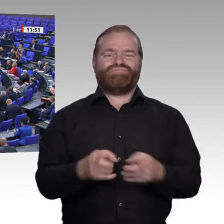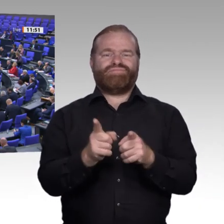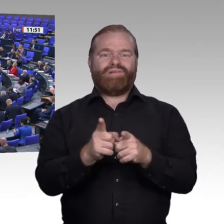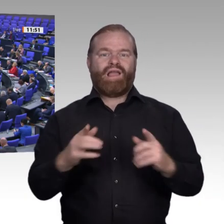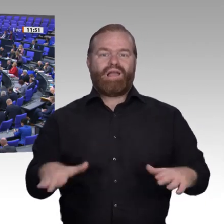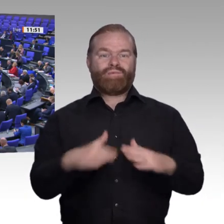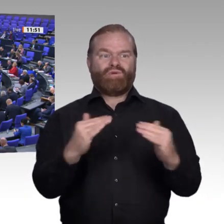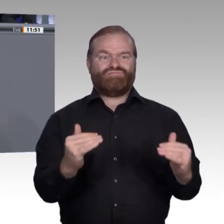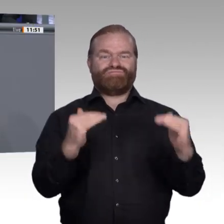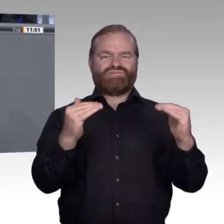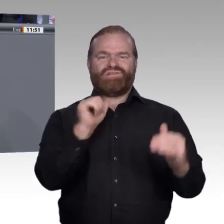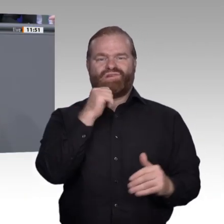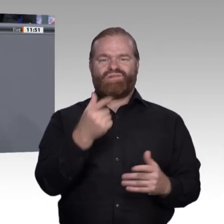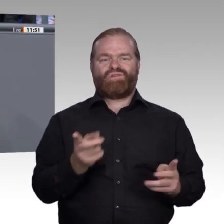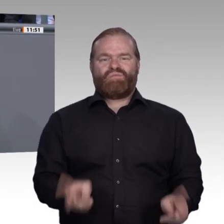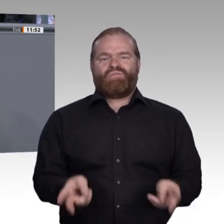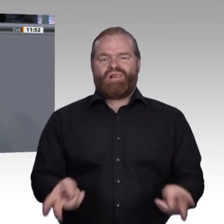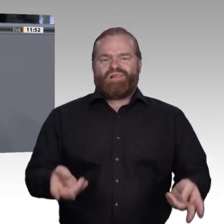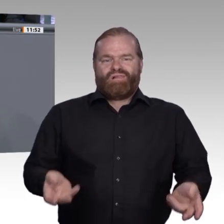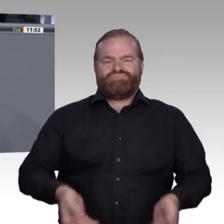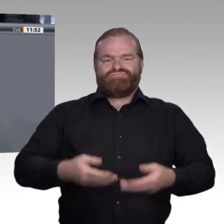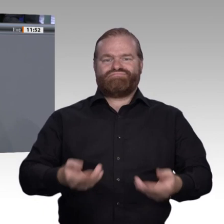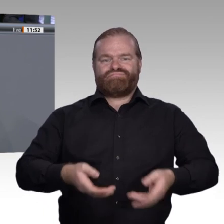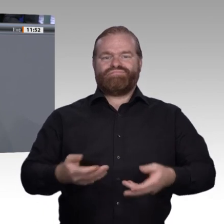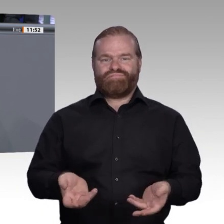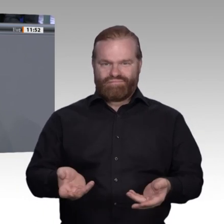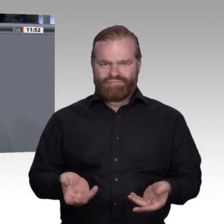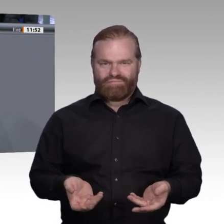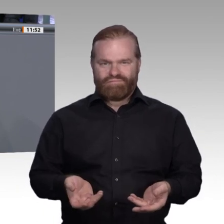vor allem von der Frage ab: Schaffen wir genügend Chancen für alle jungen Menschen?